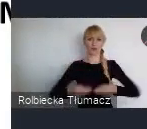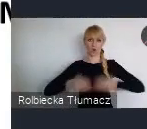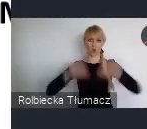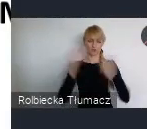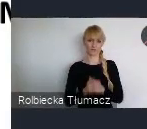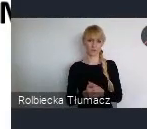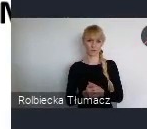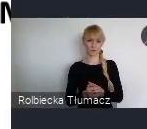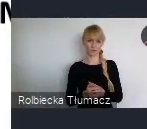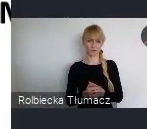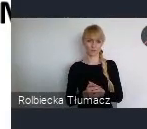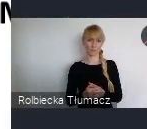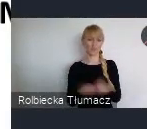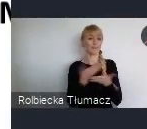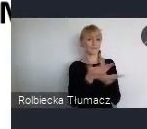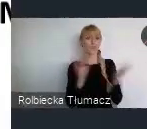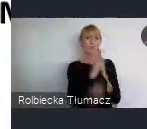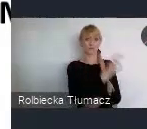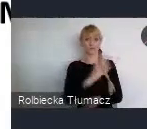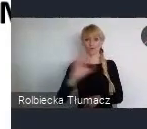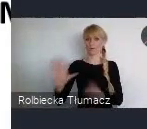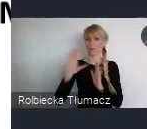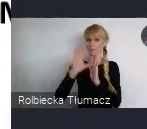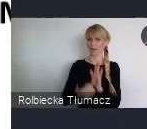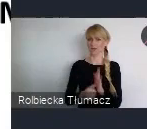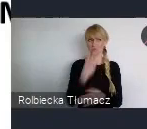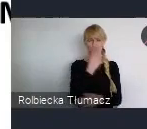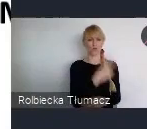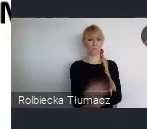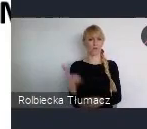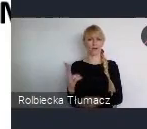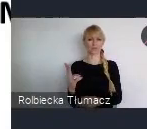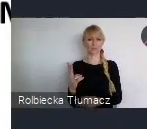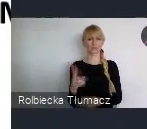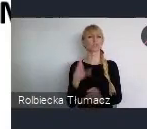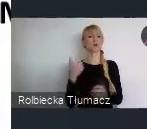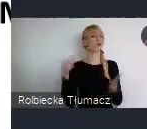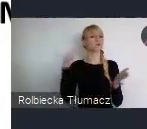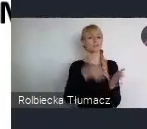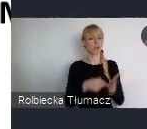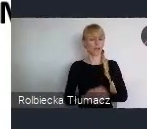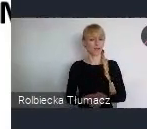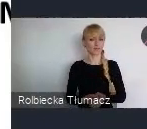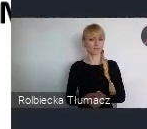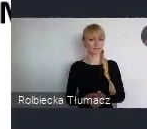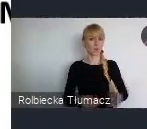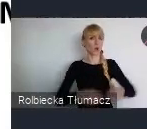w którą stronę one zmierzają, i popatrzycie na realizacje. To z tych 17 celów, zrównoważonego rozwoju,